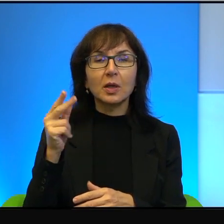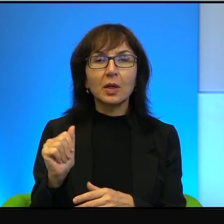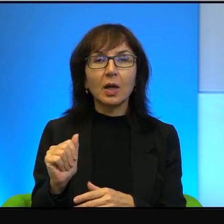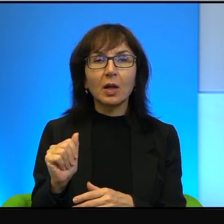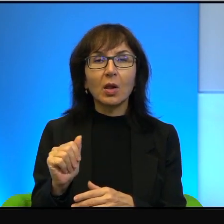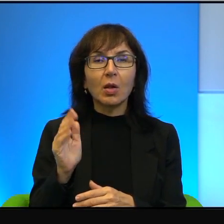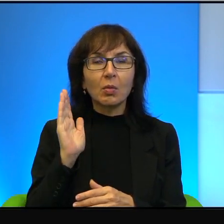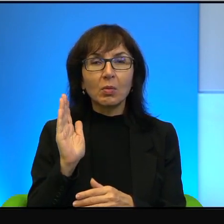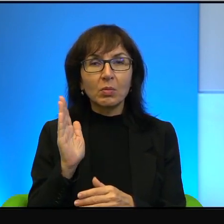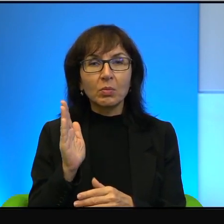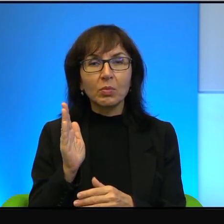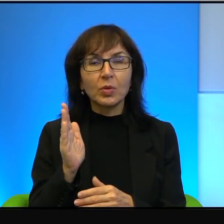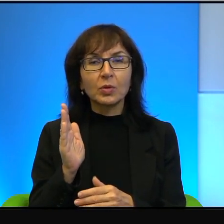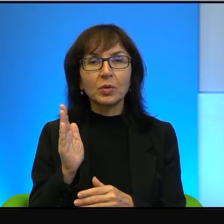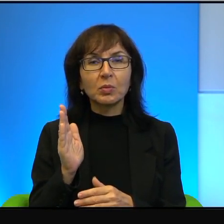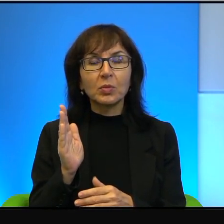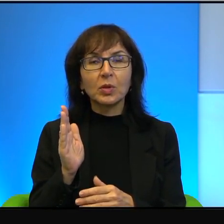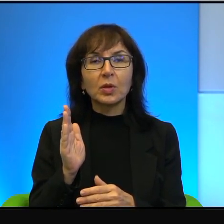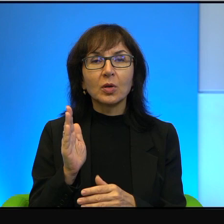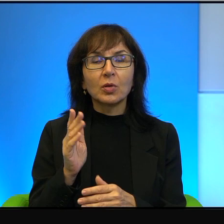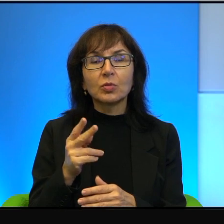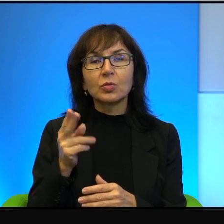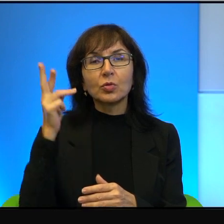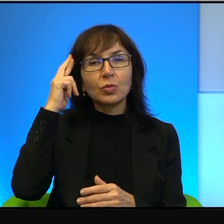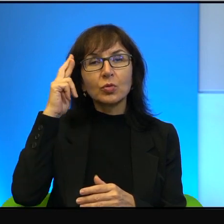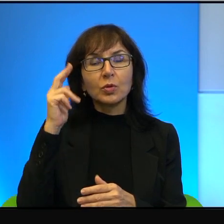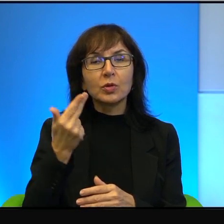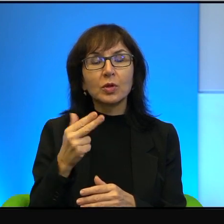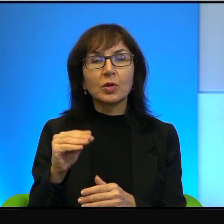konia, bardzo się potłukli. No to też trudno sobie wyobrazić,